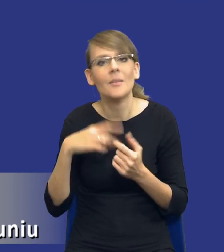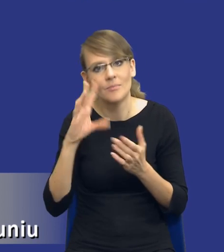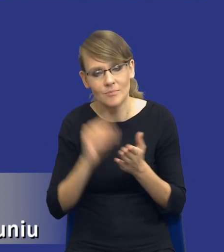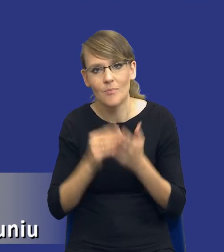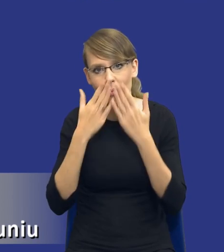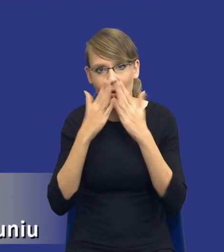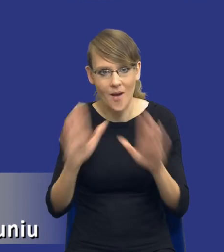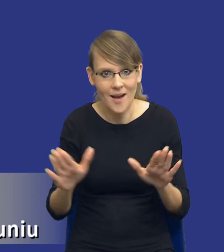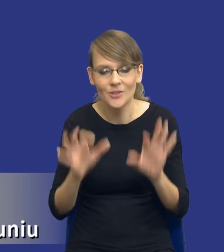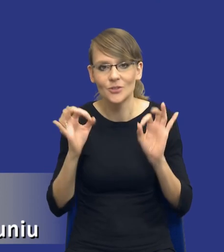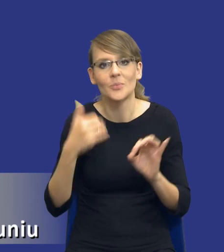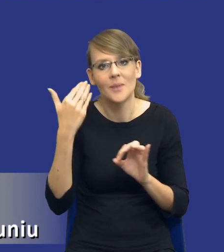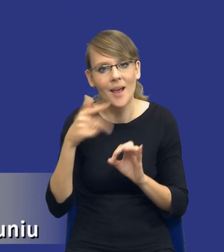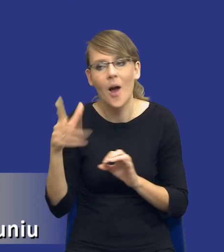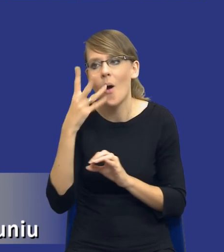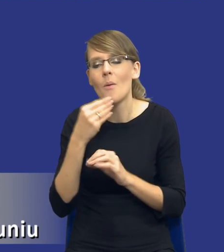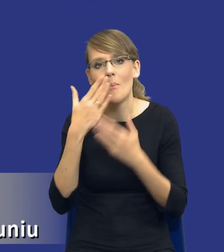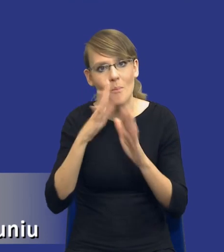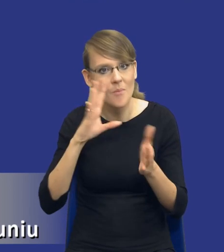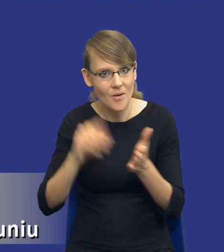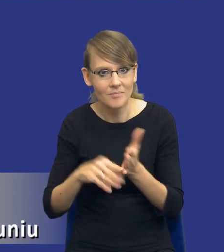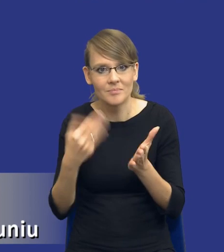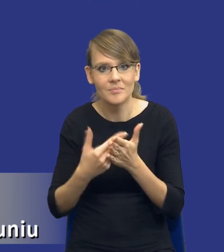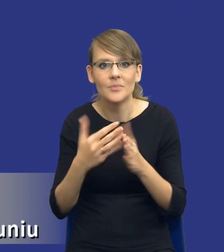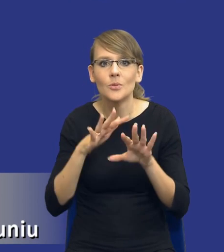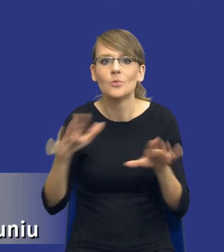dzisiejszej prezentacji, z tego względu, że wiele osób pisało mi, że to jest